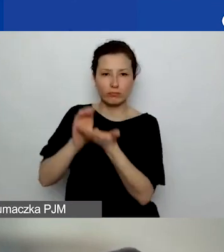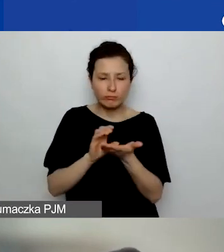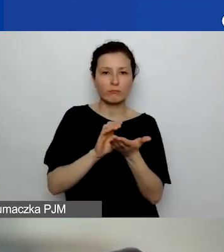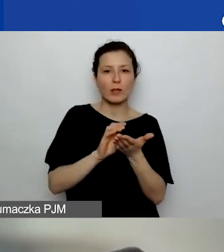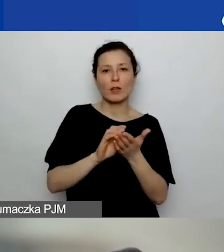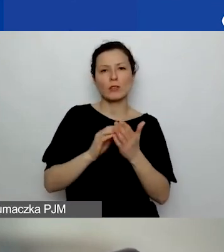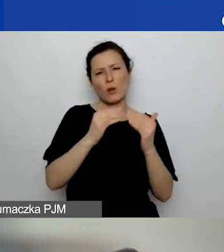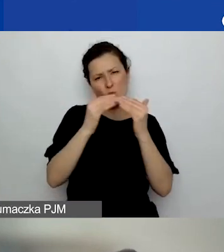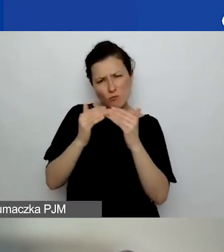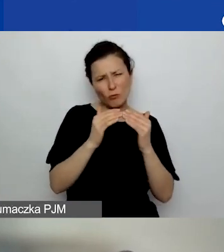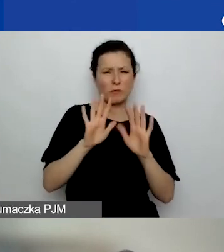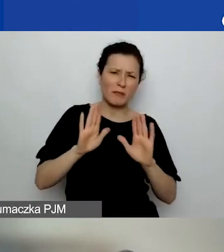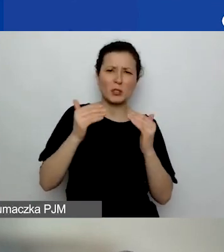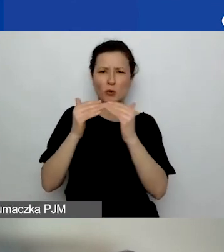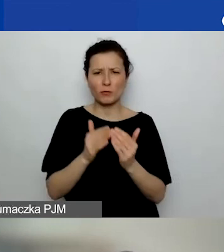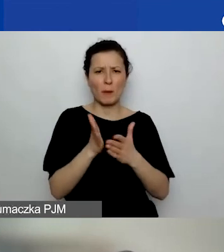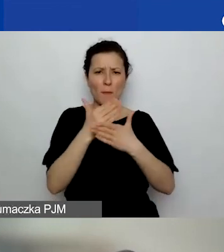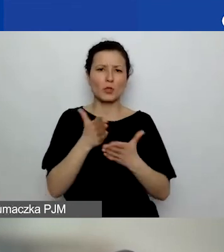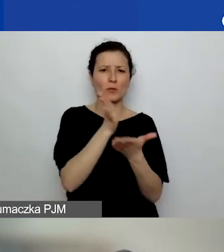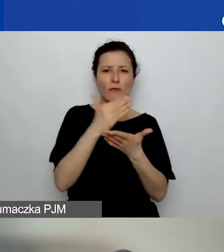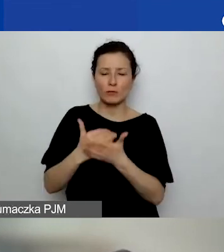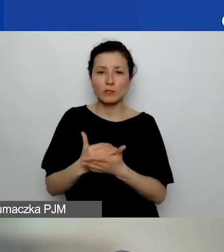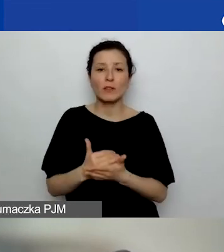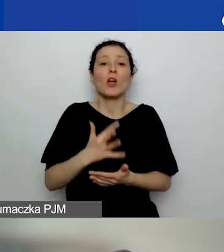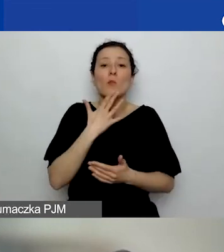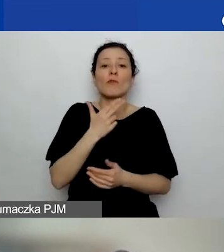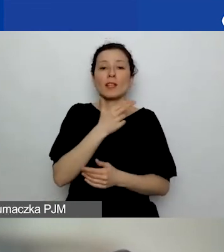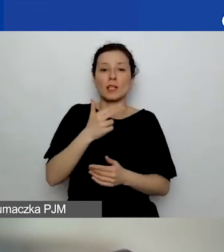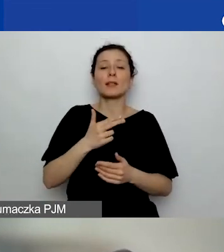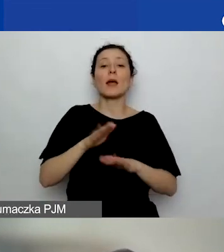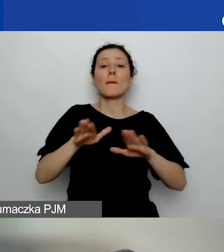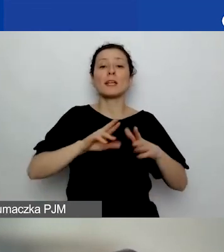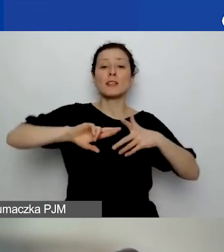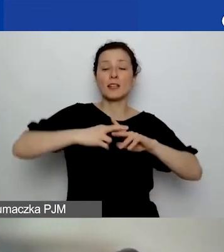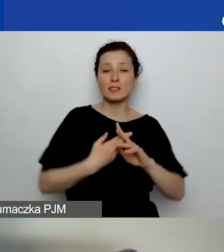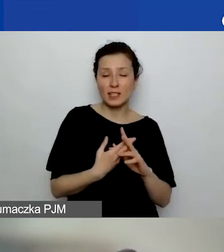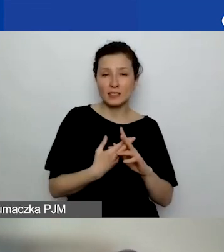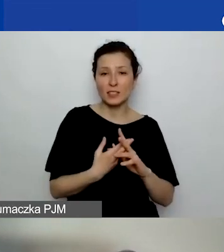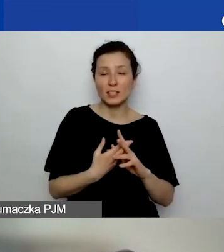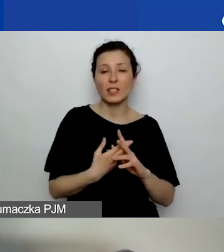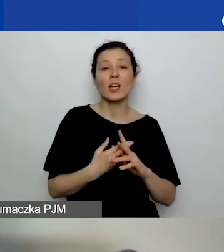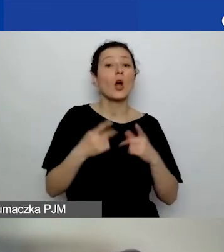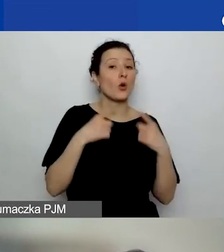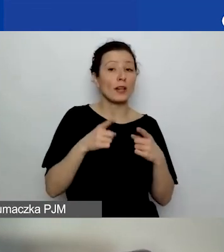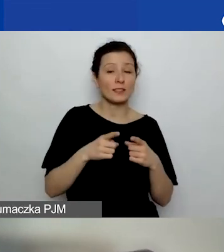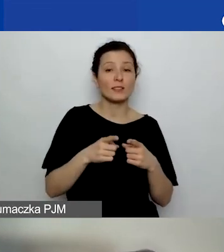to mówimy o miejscu zarejestrowania organizacji, która składa wniosek. A nie miejscu,